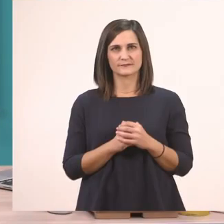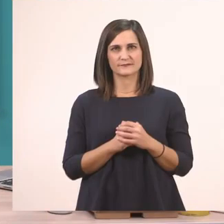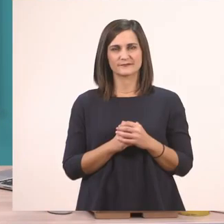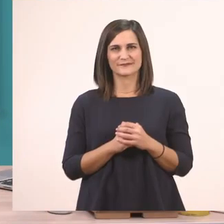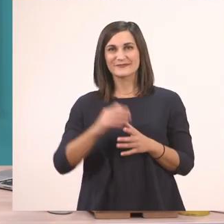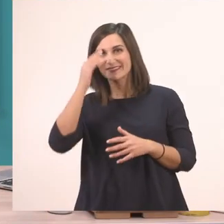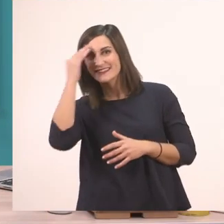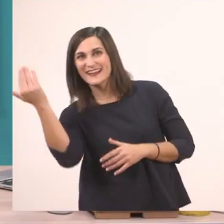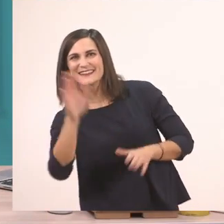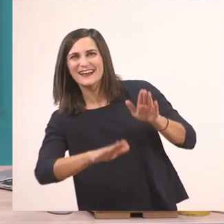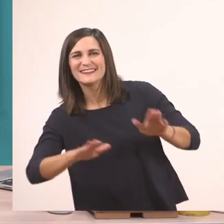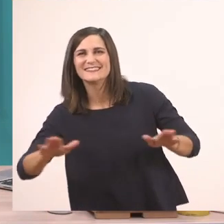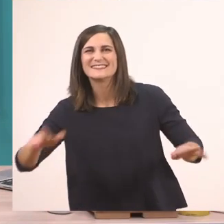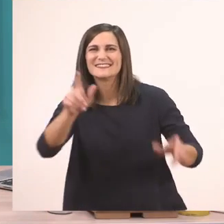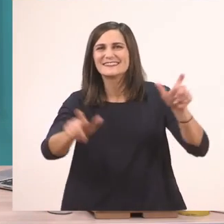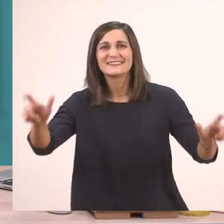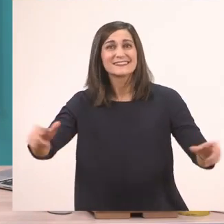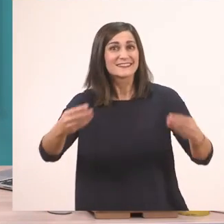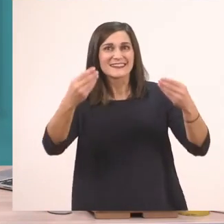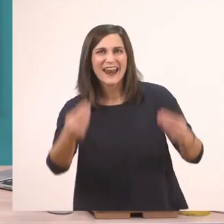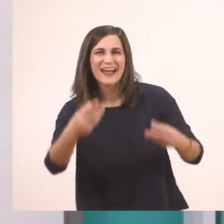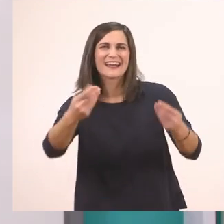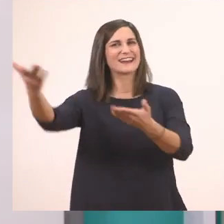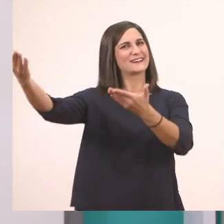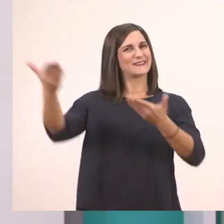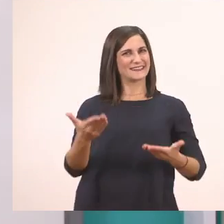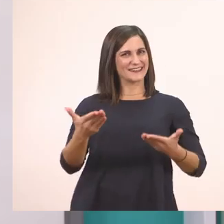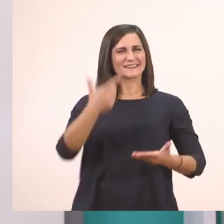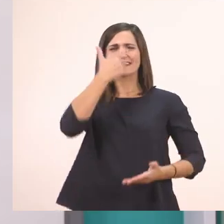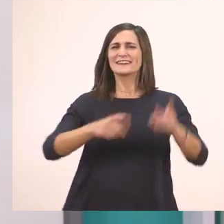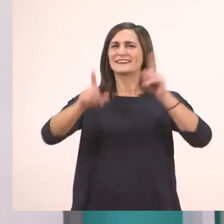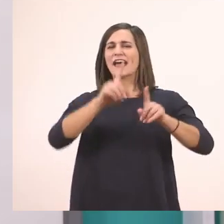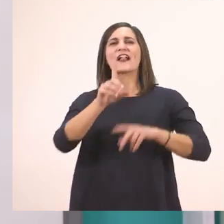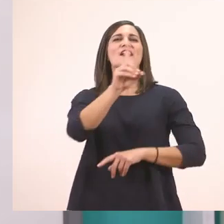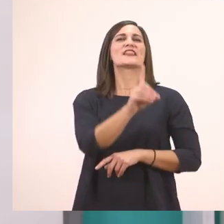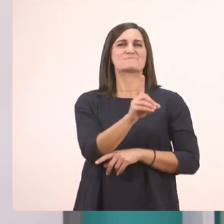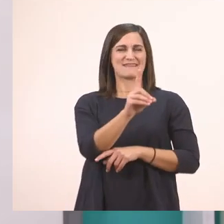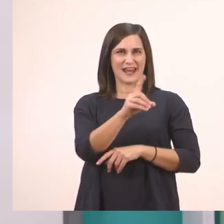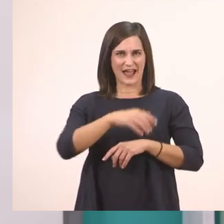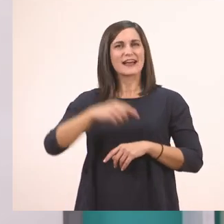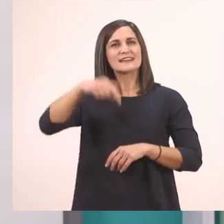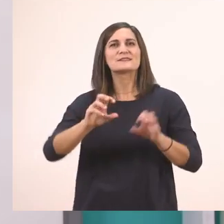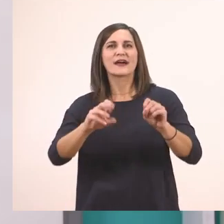Γεια σας, παιδάκια! Τι κάνετε; Καλωσήρθατε! Είμαι η Δήμητρα και σήμερα θα κάνουμε πάλι μαζί Γλώσσα.